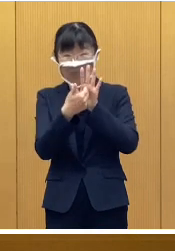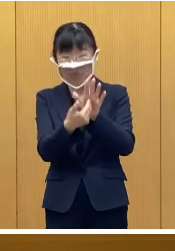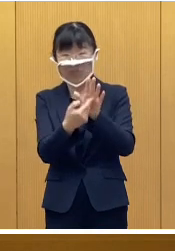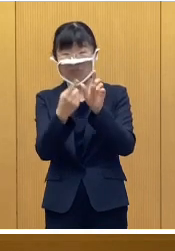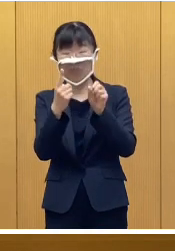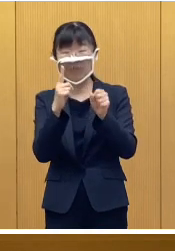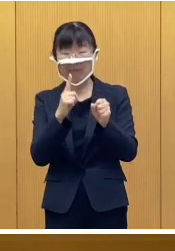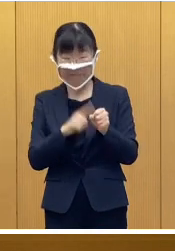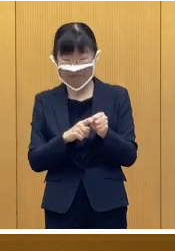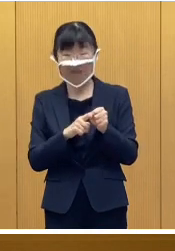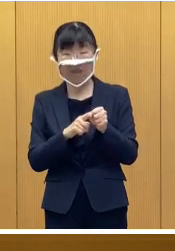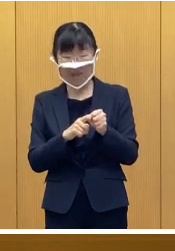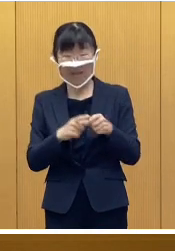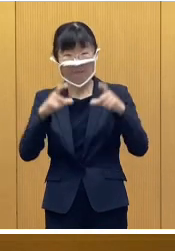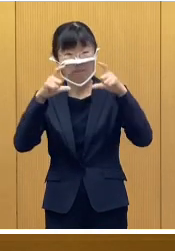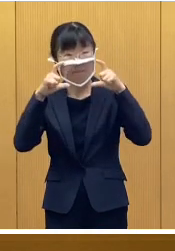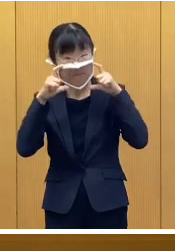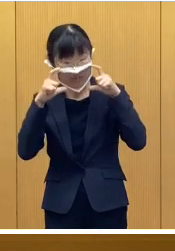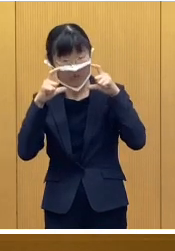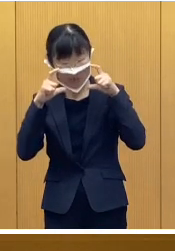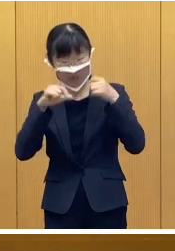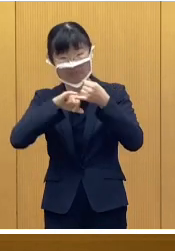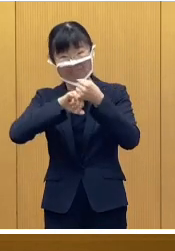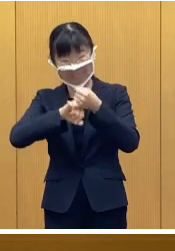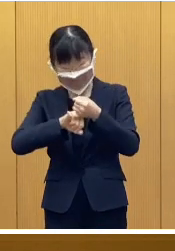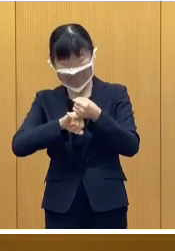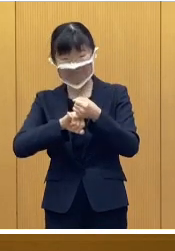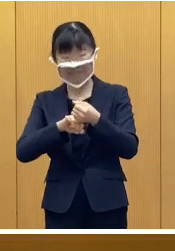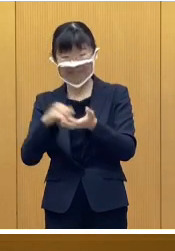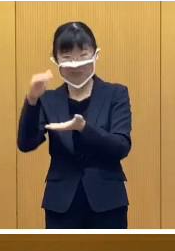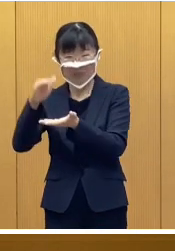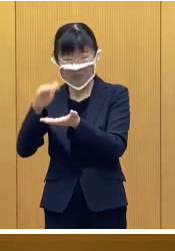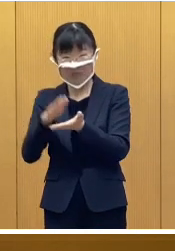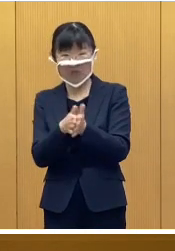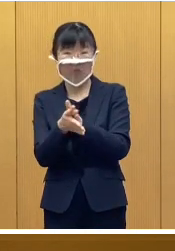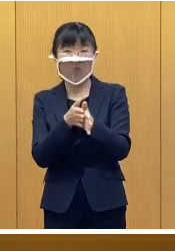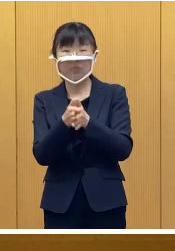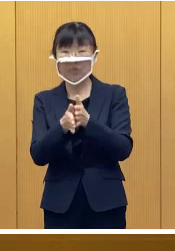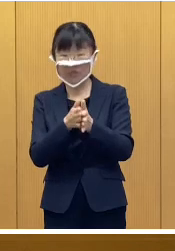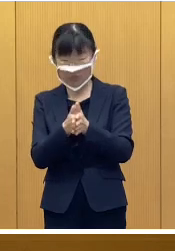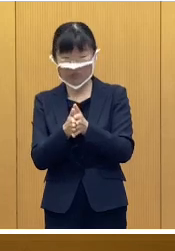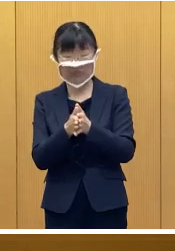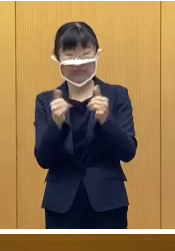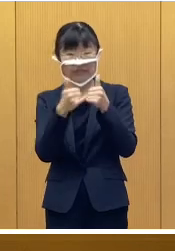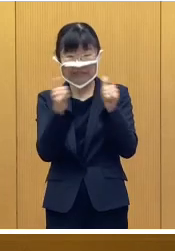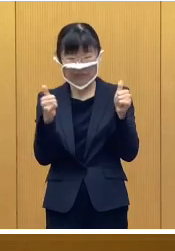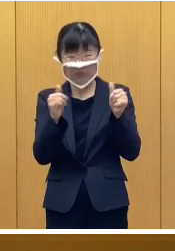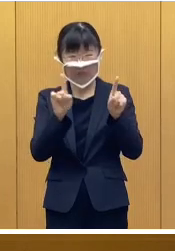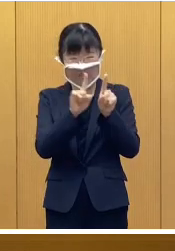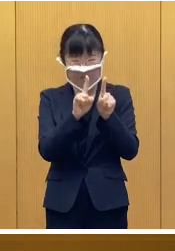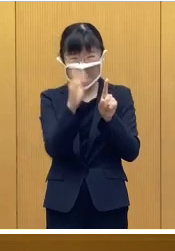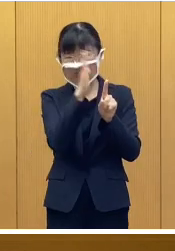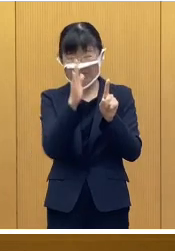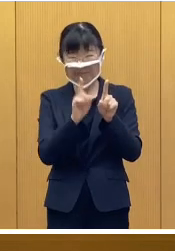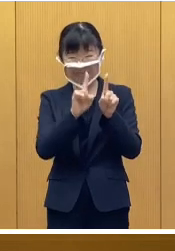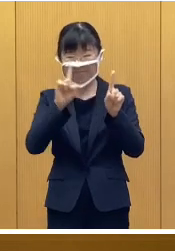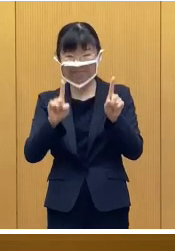会場内でのマスクの着用、そして、手指消毒 人と人との距離の確保など